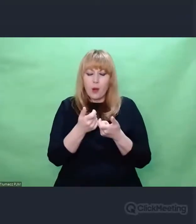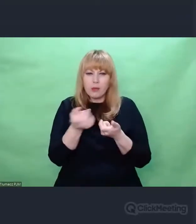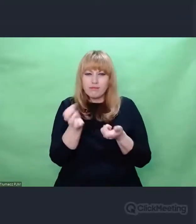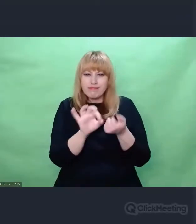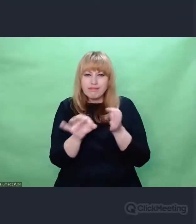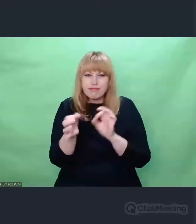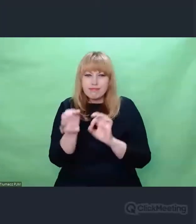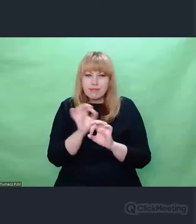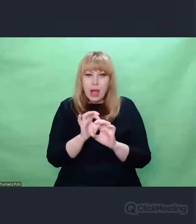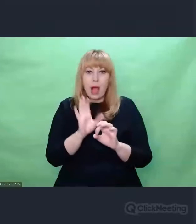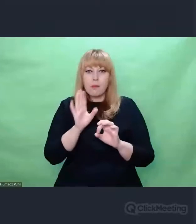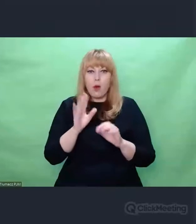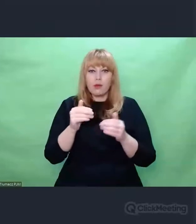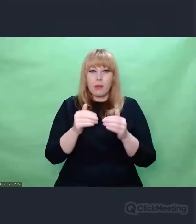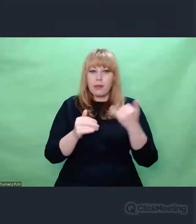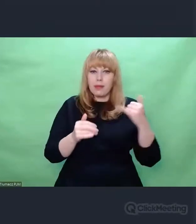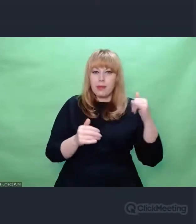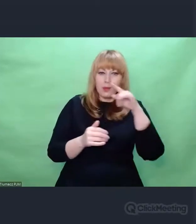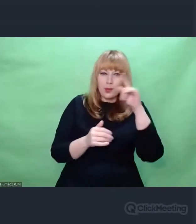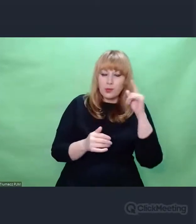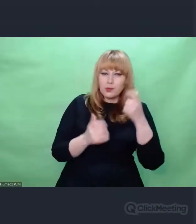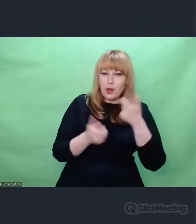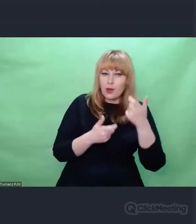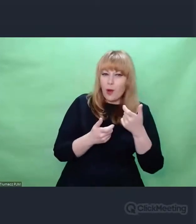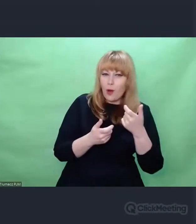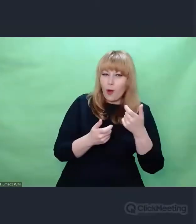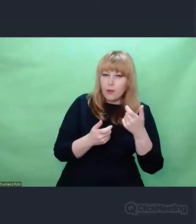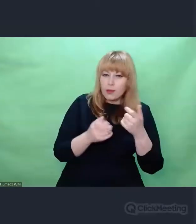przypominał konstruowanie pewnej symfonii,